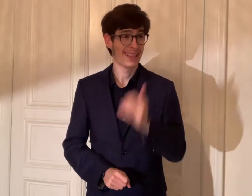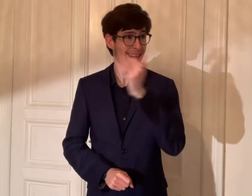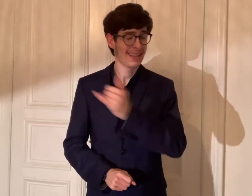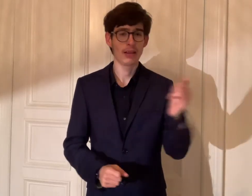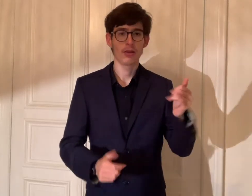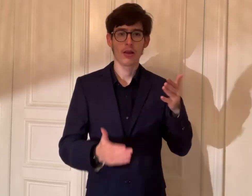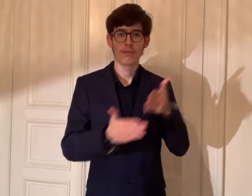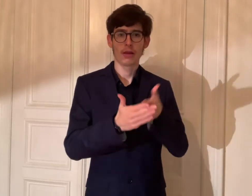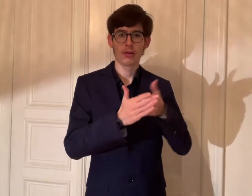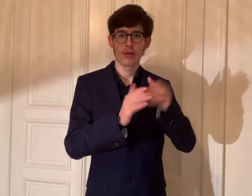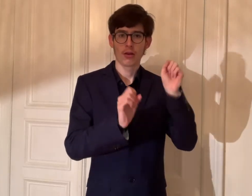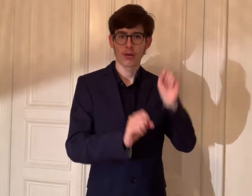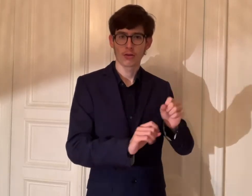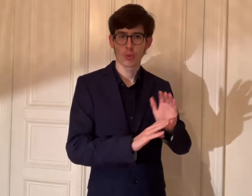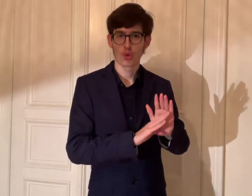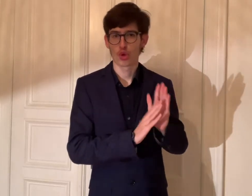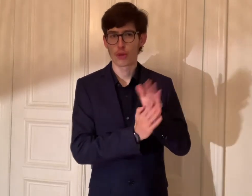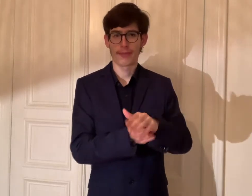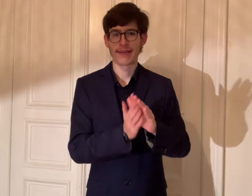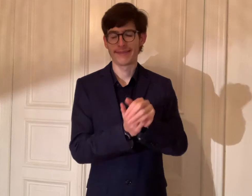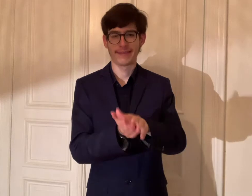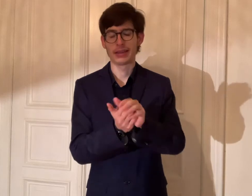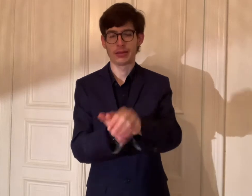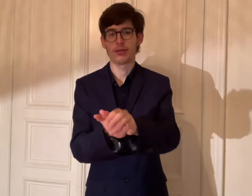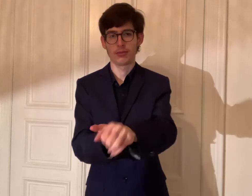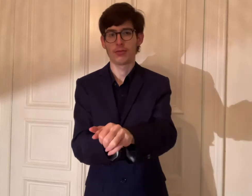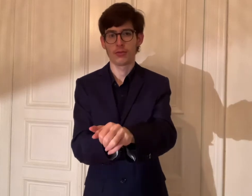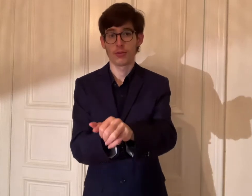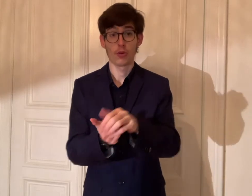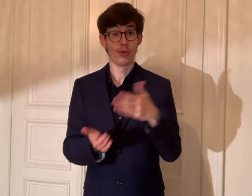Jede Barrieren können überwunden werden.